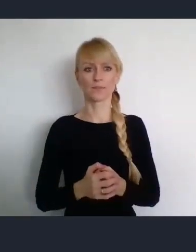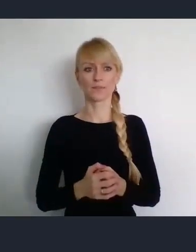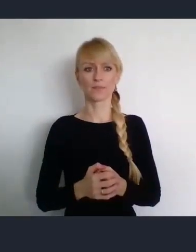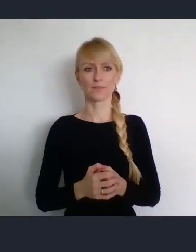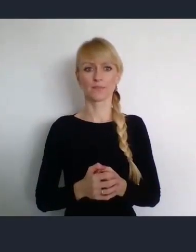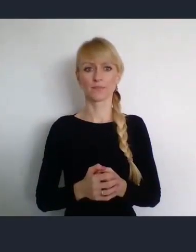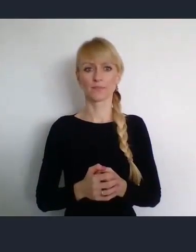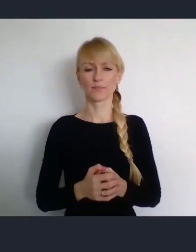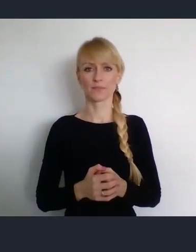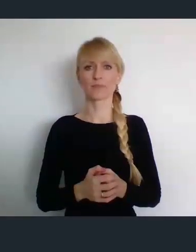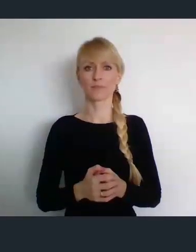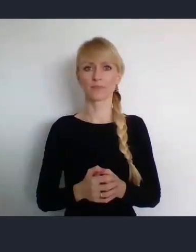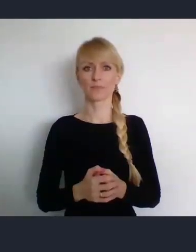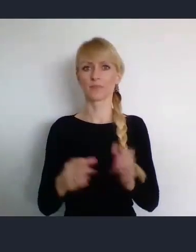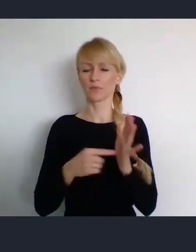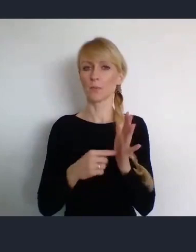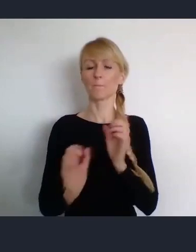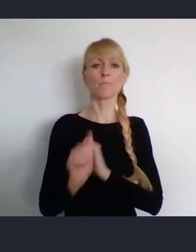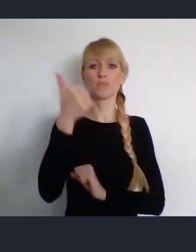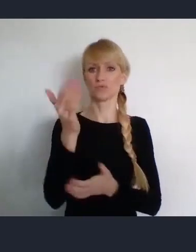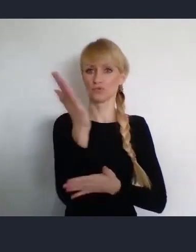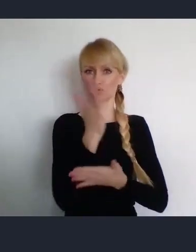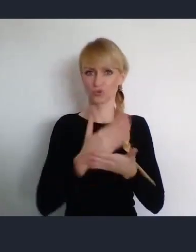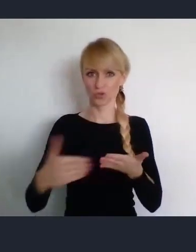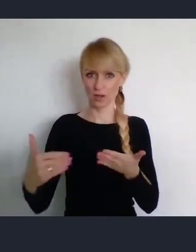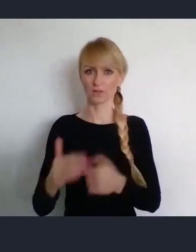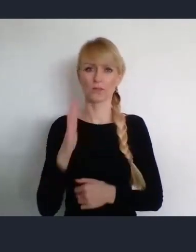Formalna pierwsza część, odbędzie się znacznie wcześniej.